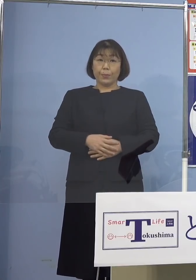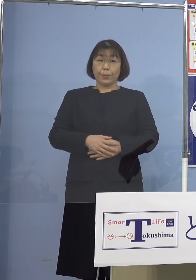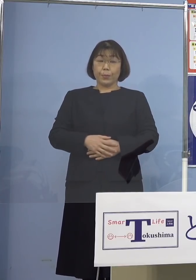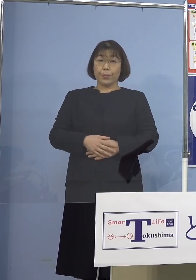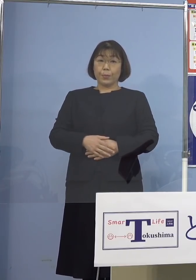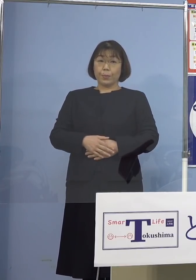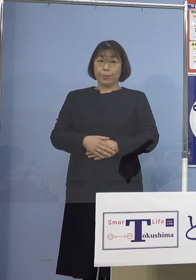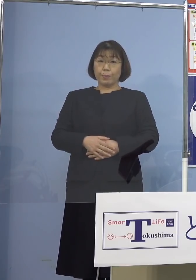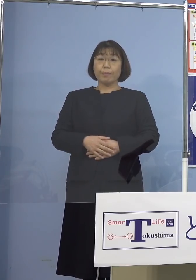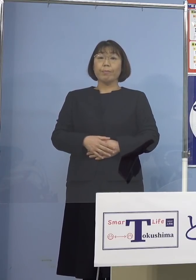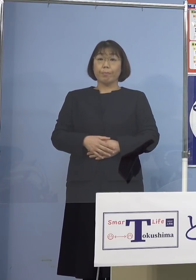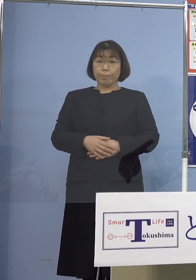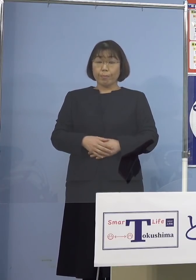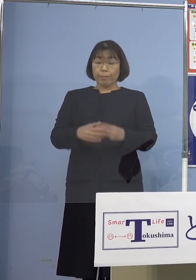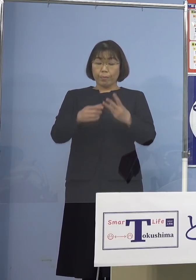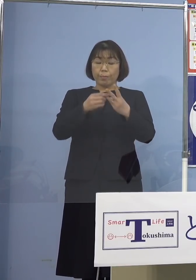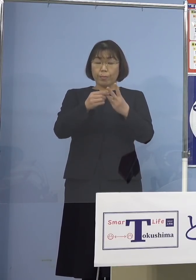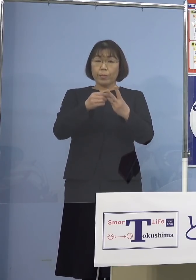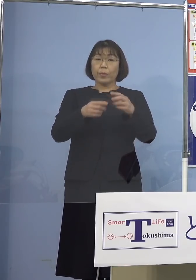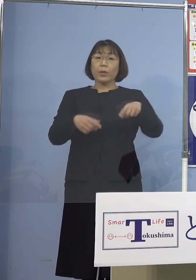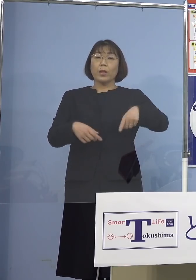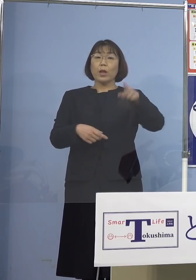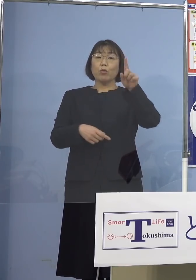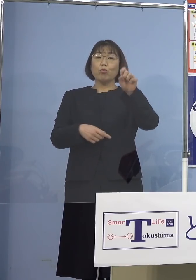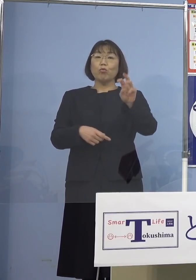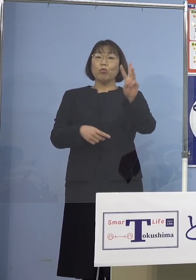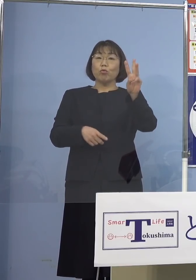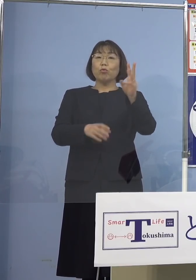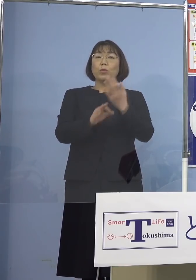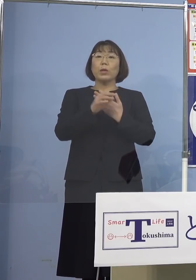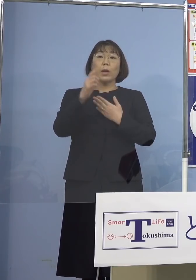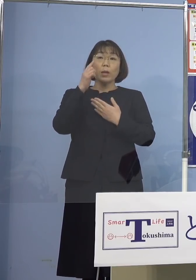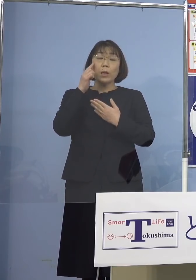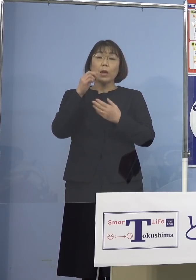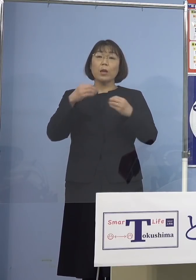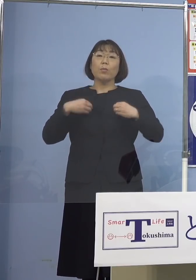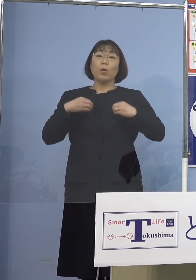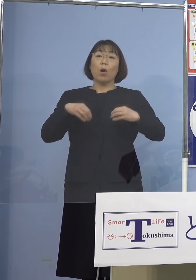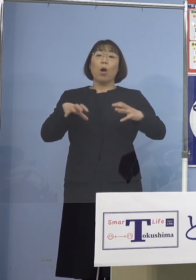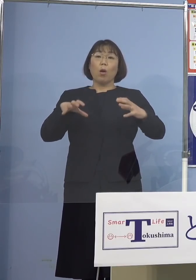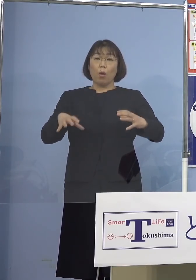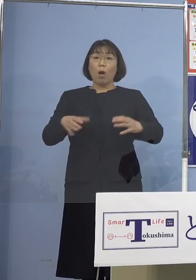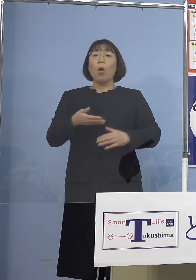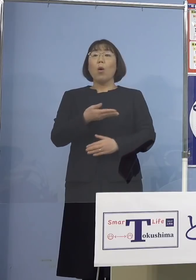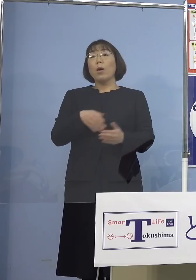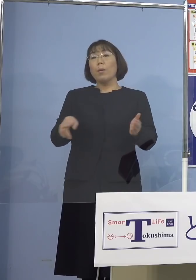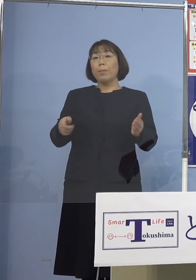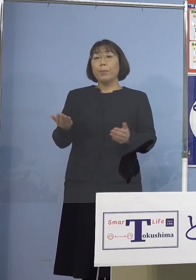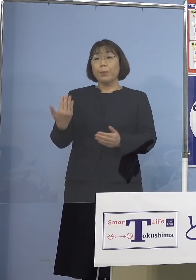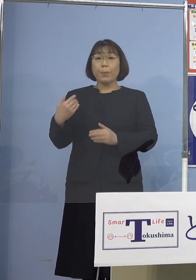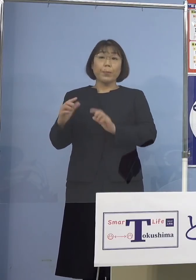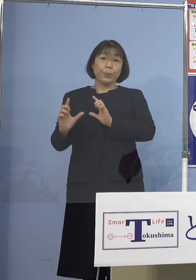最後に113例目のクラスターについて こちらもこれまで発表しておりました